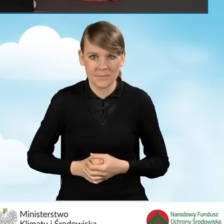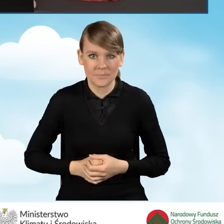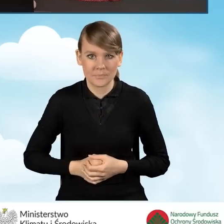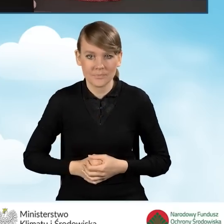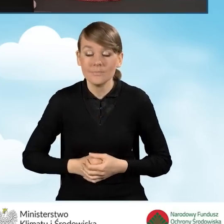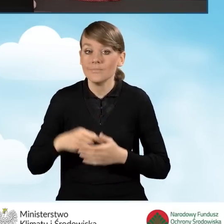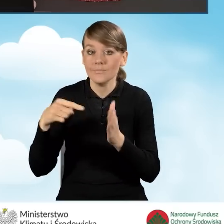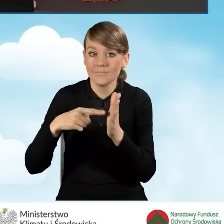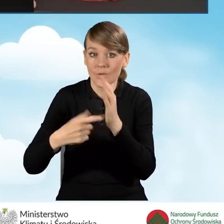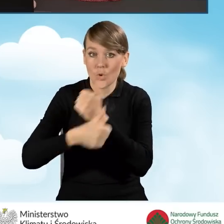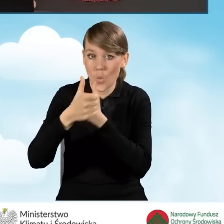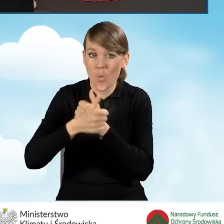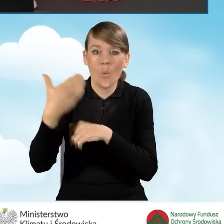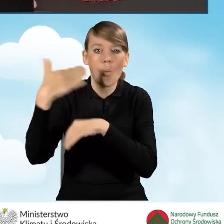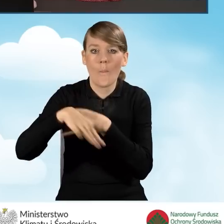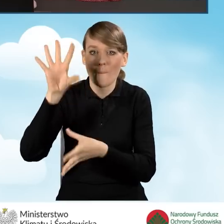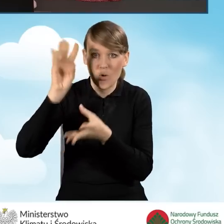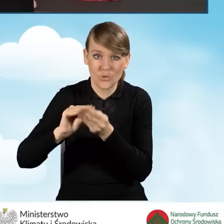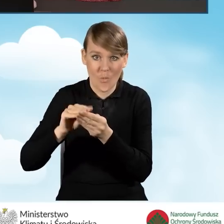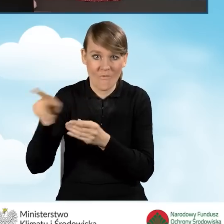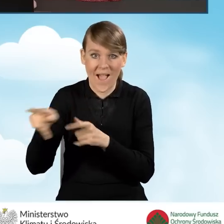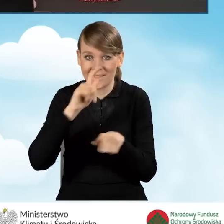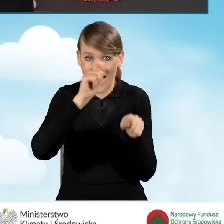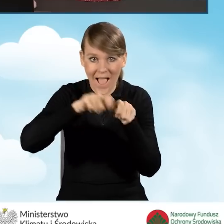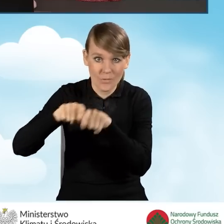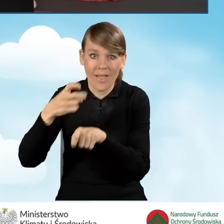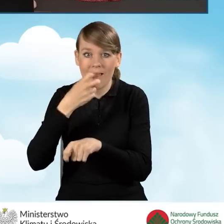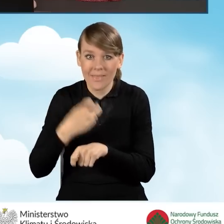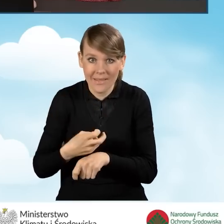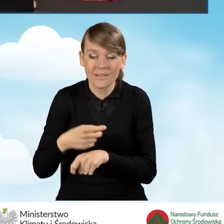Ten dokument podsumowujący audyt energetyczny musi wynikać